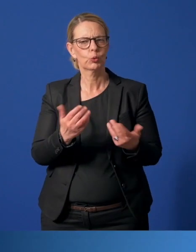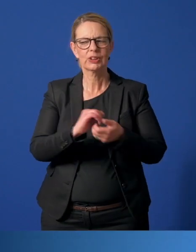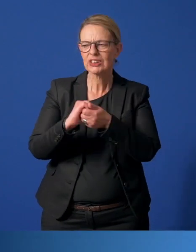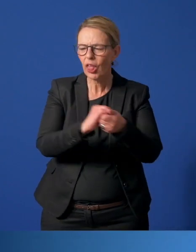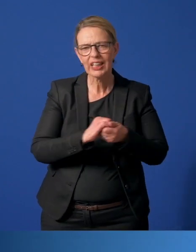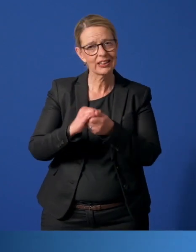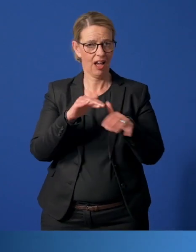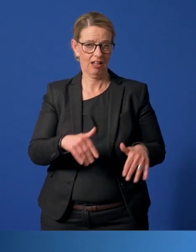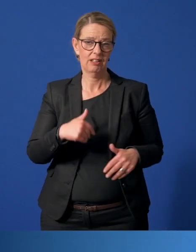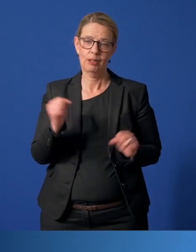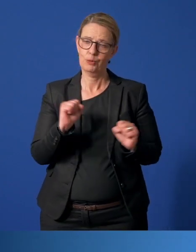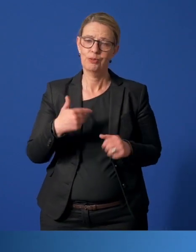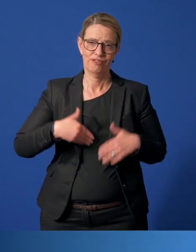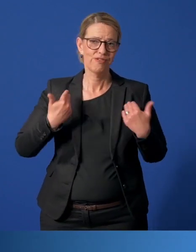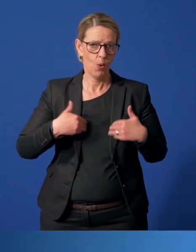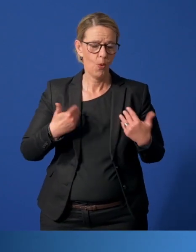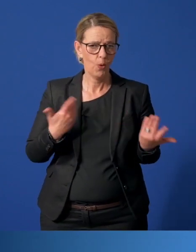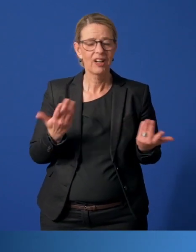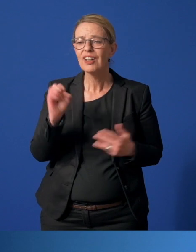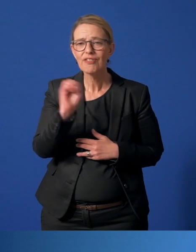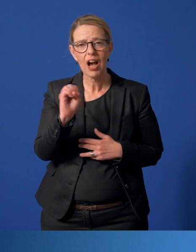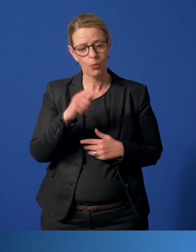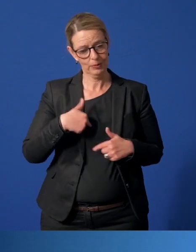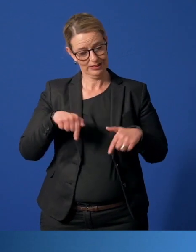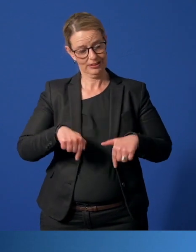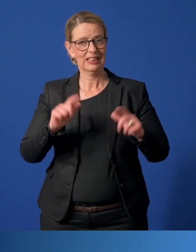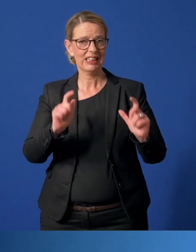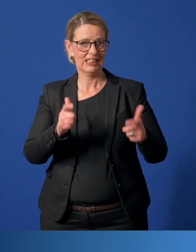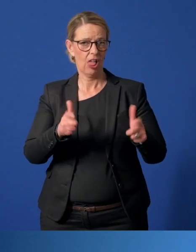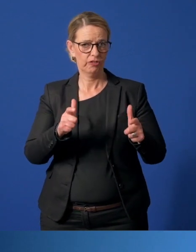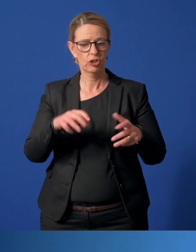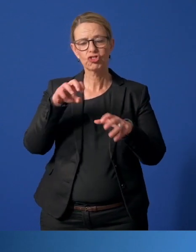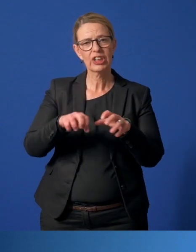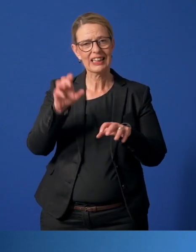Darüber freue ich mich sehr, weil es zeigt, dass wir in unserer Gesellschaft, in den Stadtteilen,